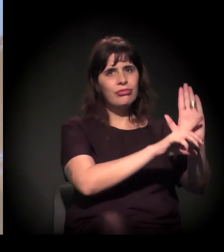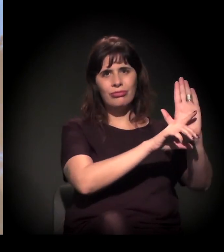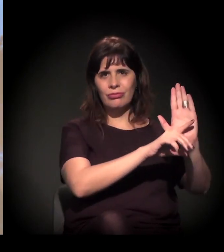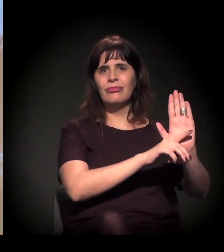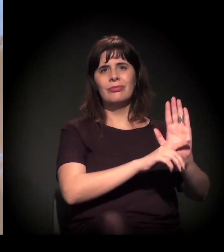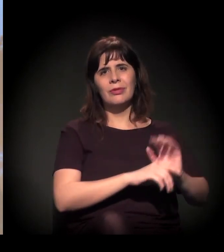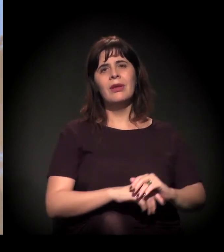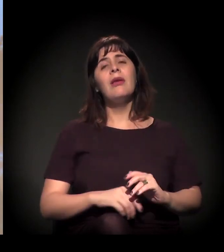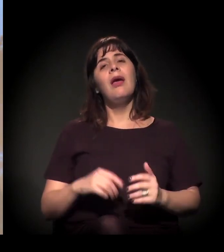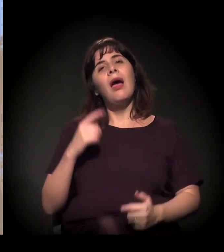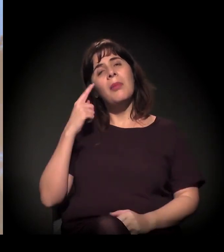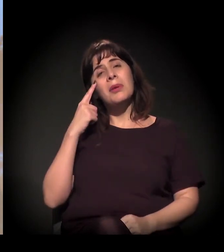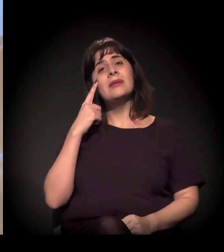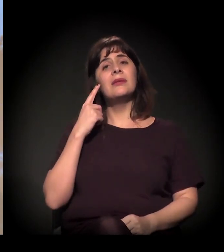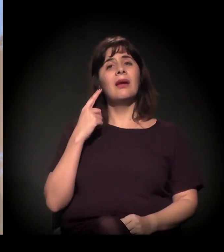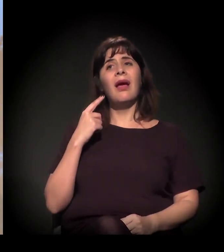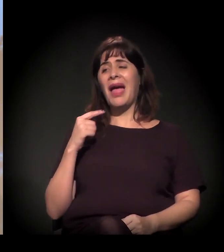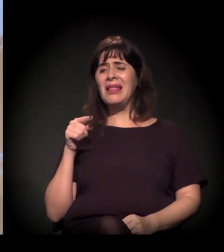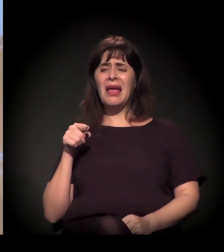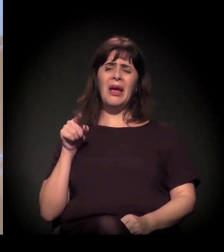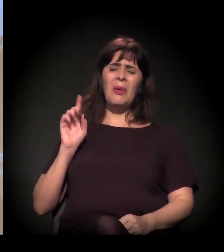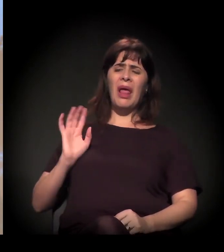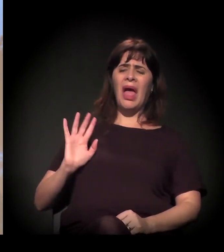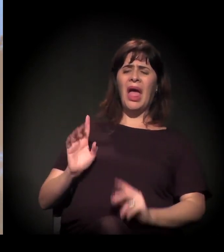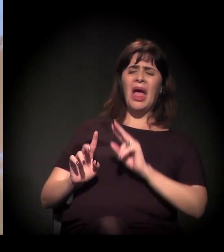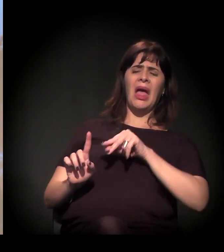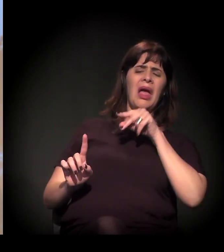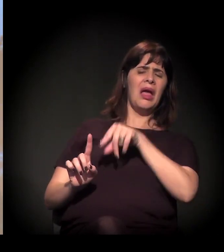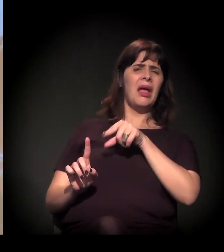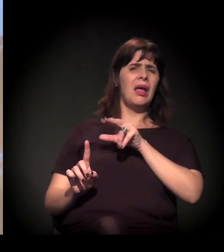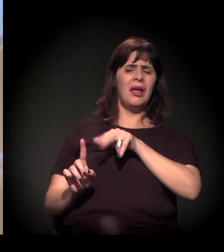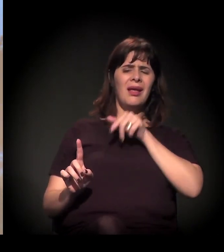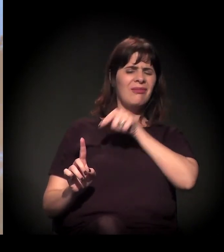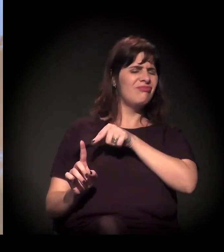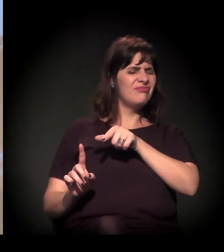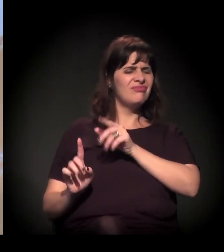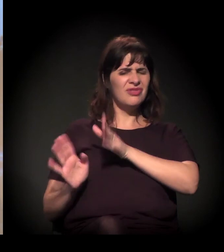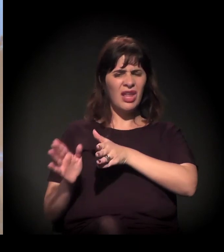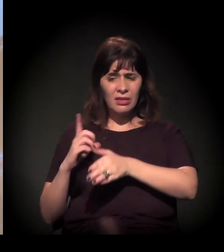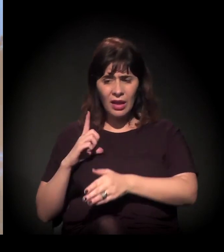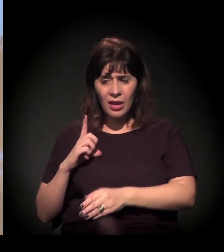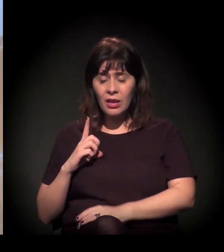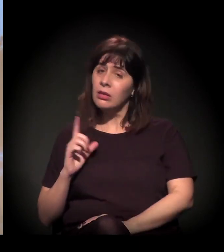A pessoa fala: "Ah, não, na Cracolândia tem aquele pessoal lá da A Craco Resiste".